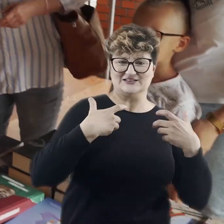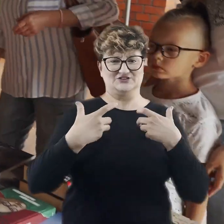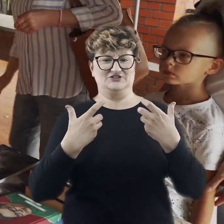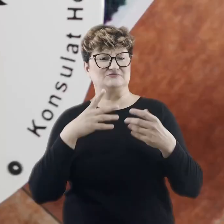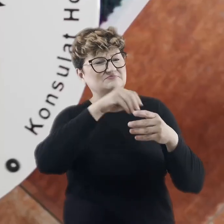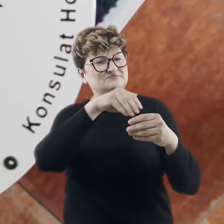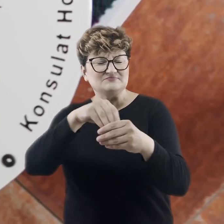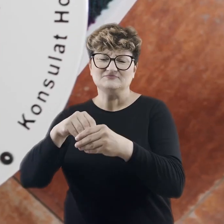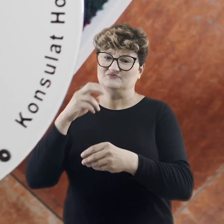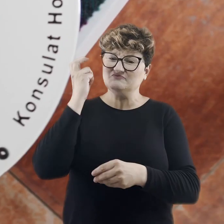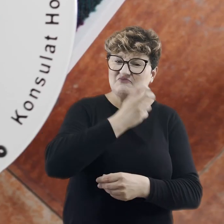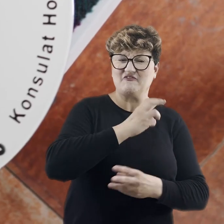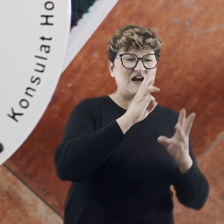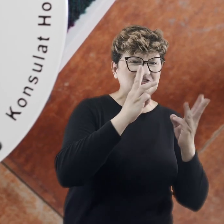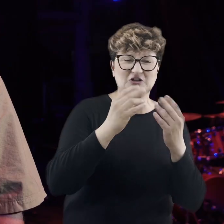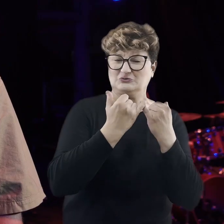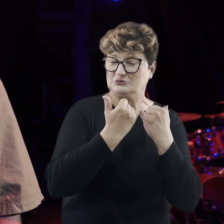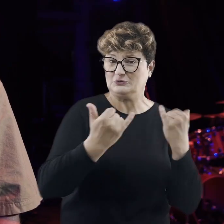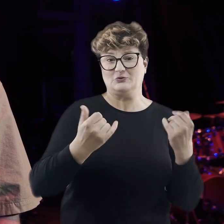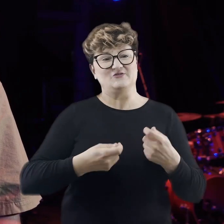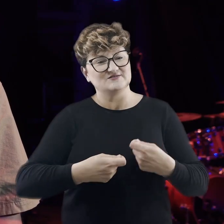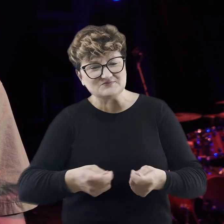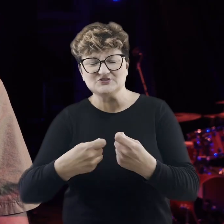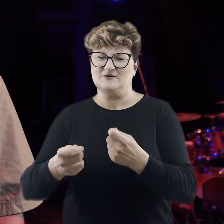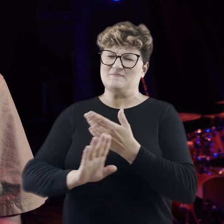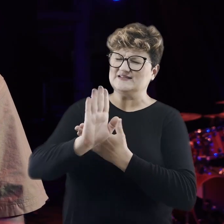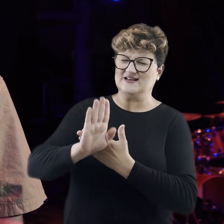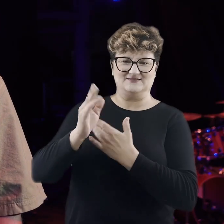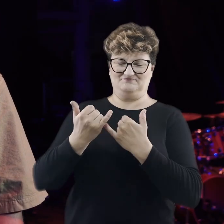w wielu ciekawych warsztatach oraz kiermaszu i prezentacjach.